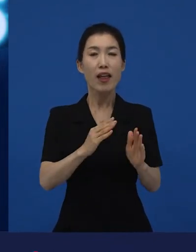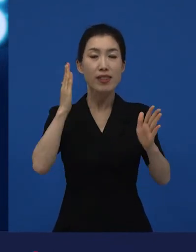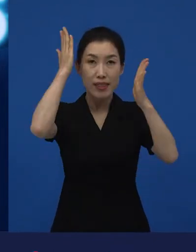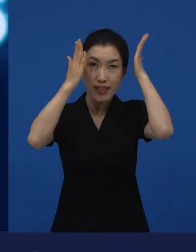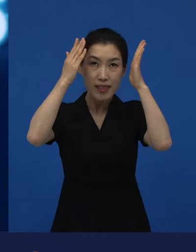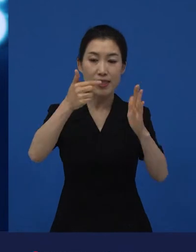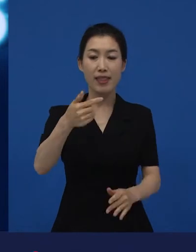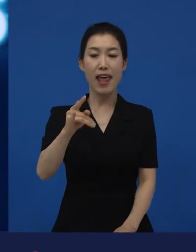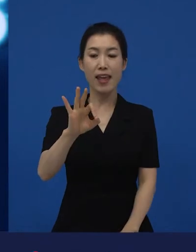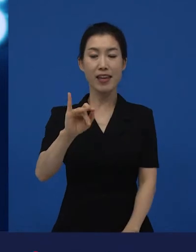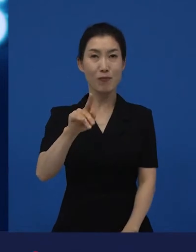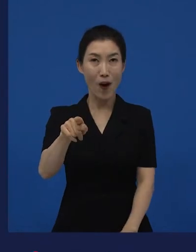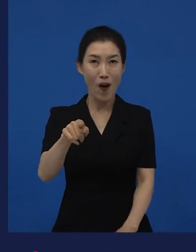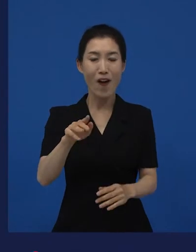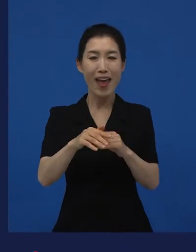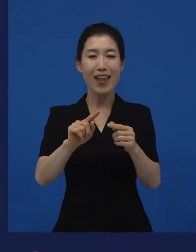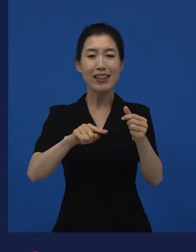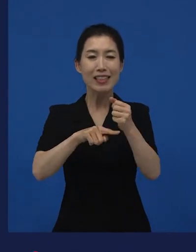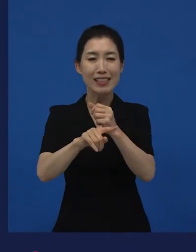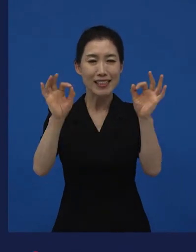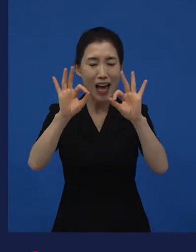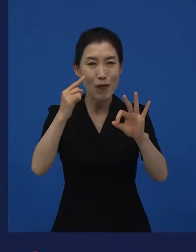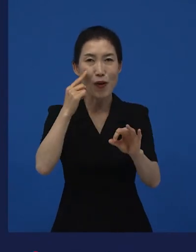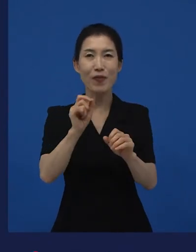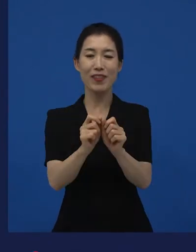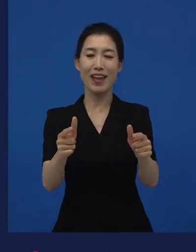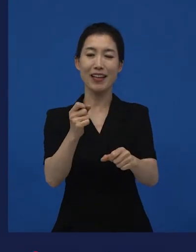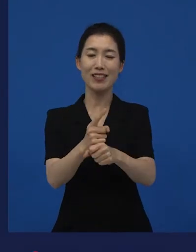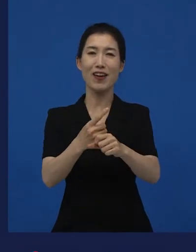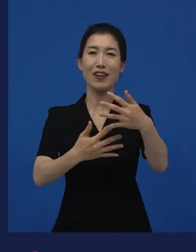네이버에 보면 다양성 영화에 대한 정의가 나와 있습니다.